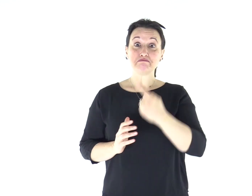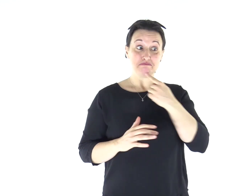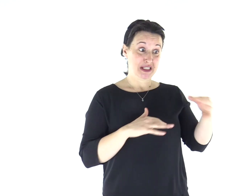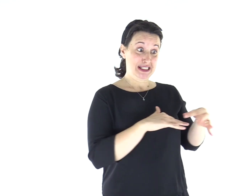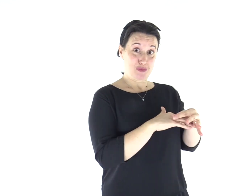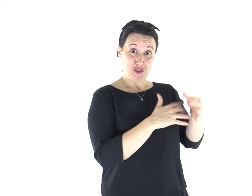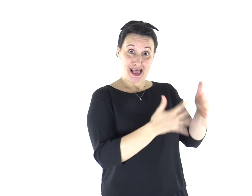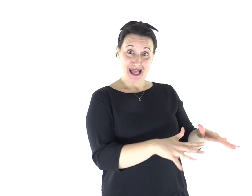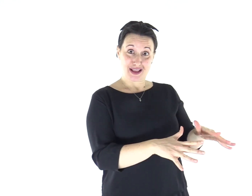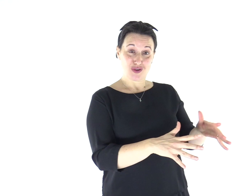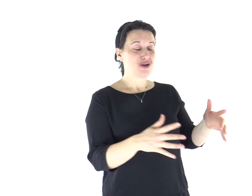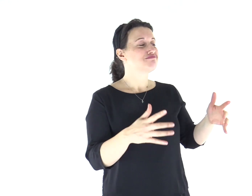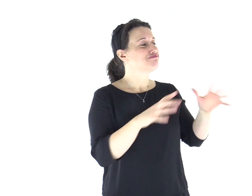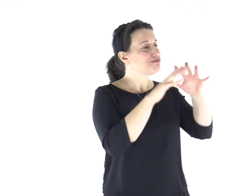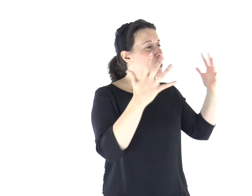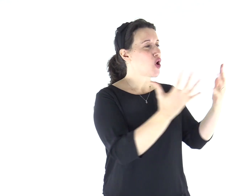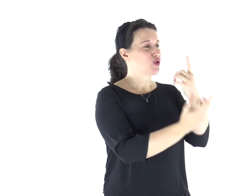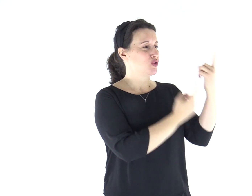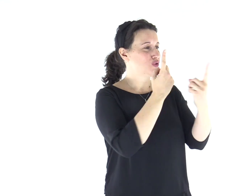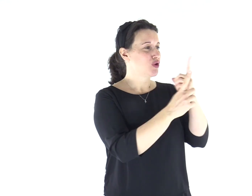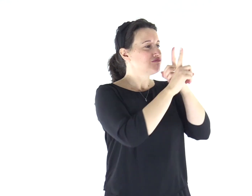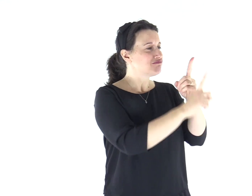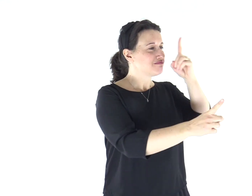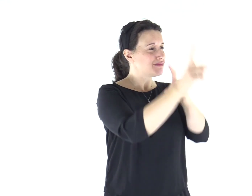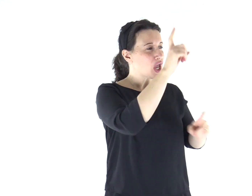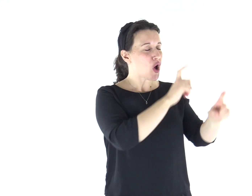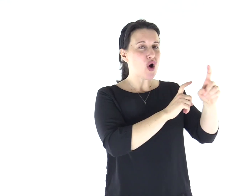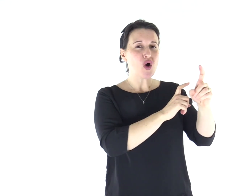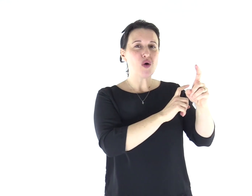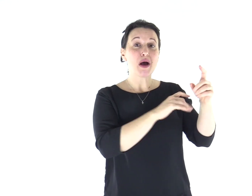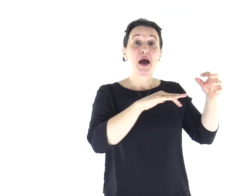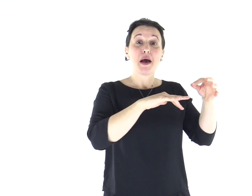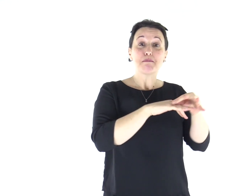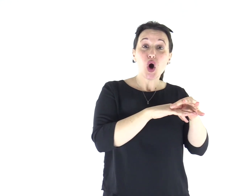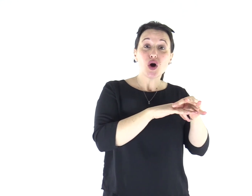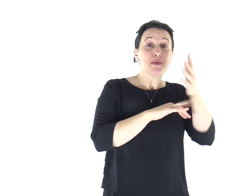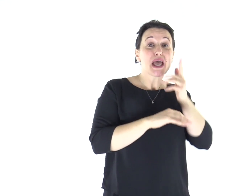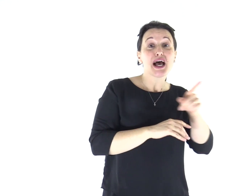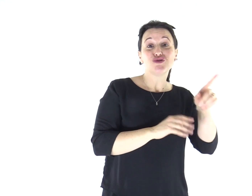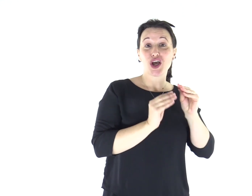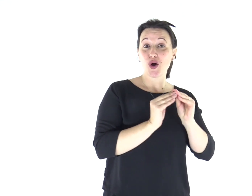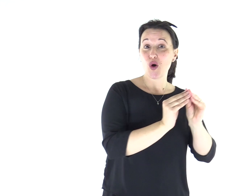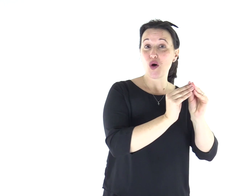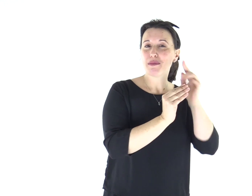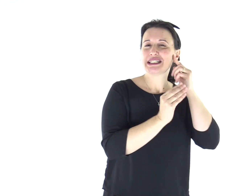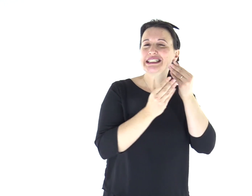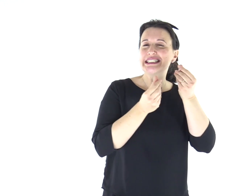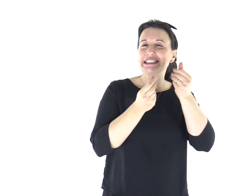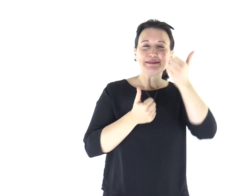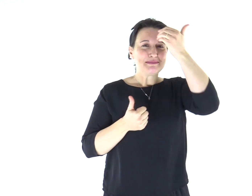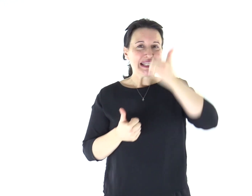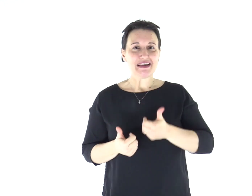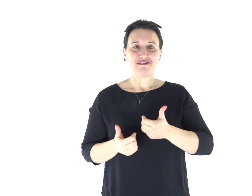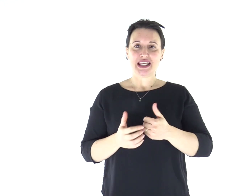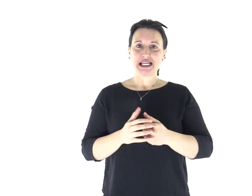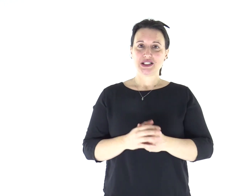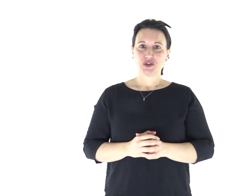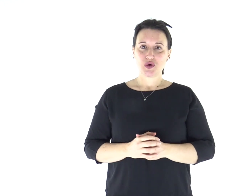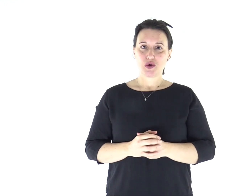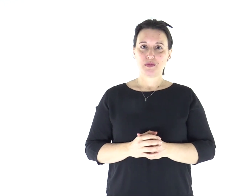chi è sposato invece si preoccupa delle cose del mondo, come possa piacere alla moglie, e si trova diviso!